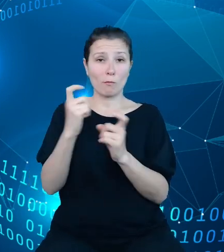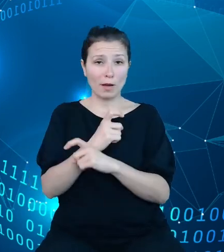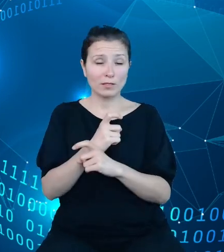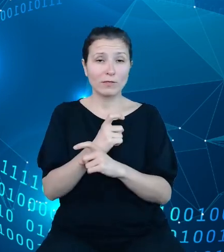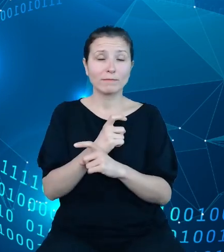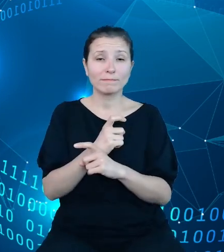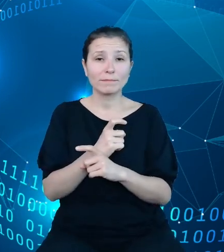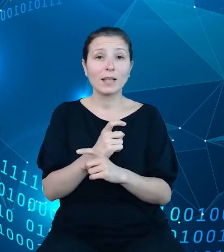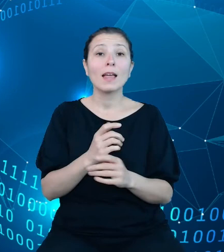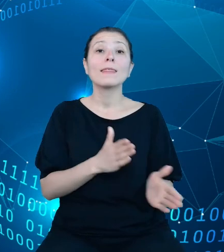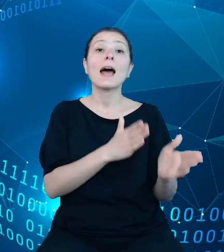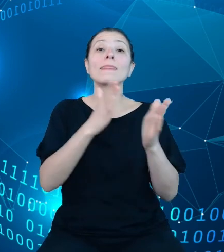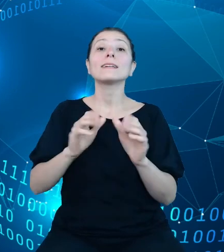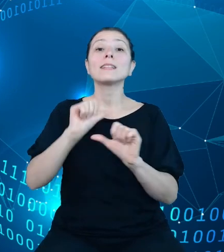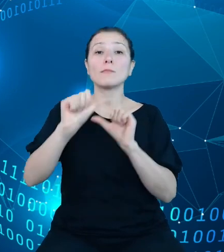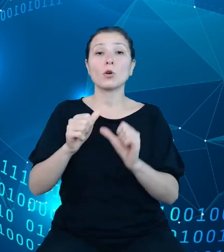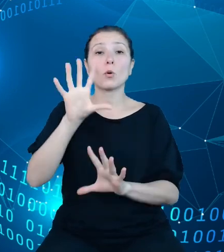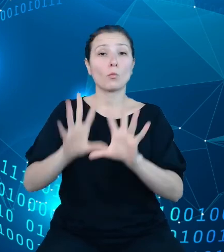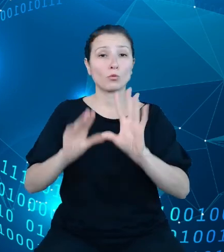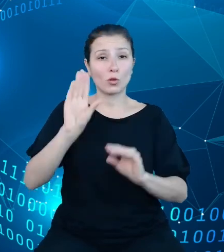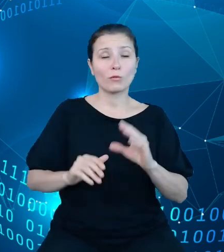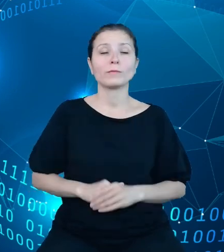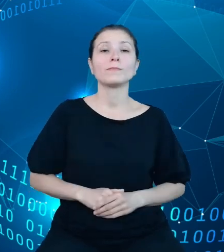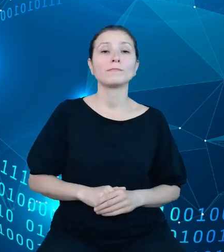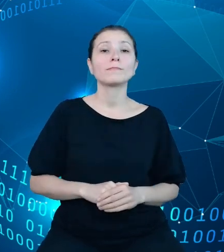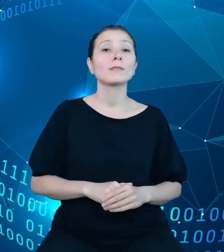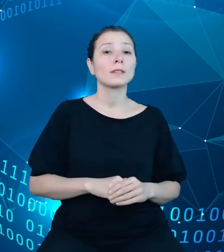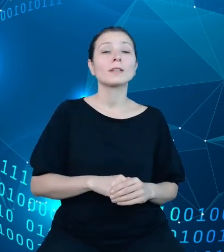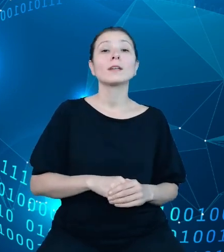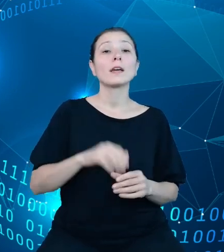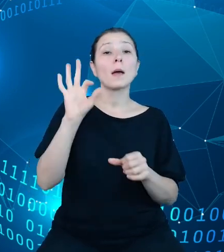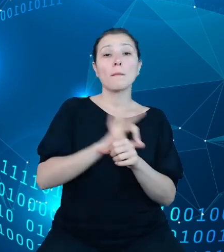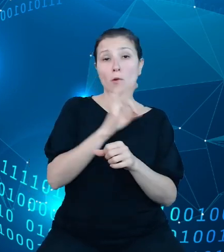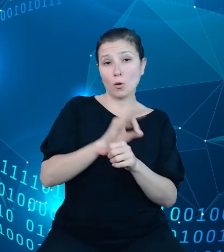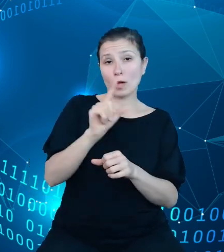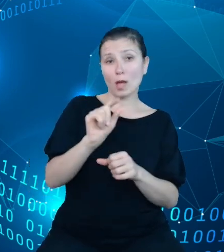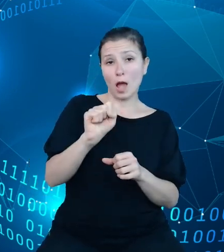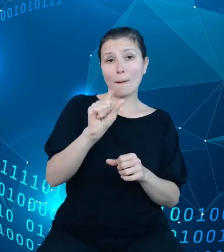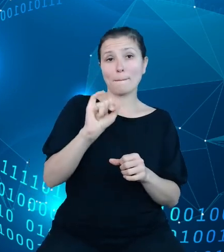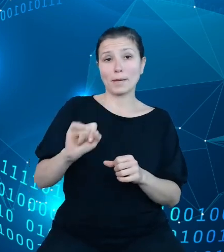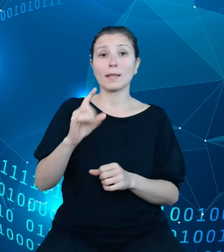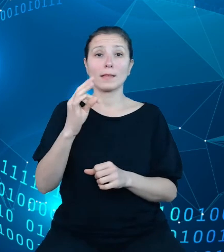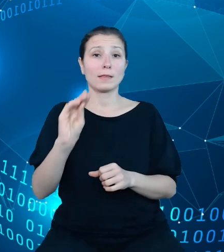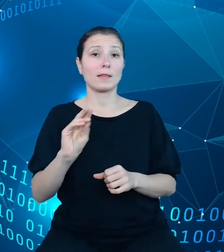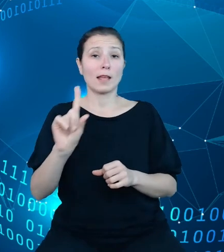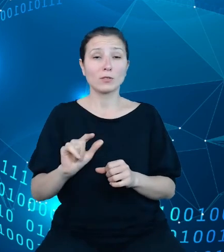budżetowy. Projekt API TREZOR przewiduje otwarcie danych archiwalnych od roku 2015.